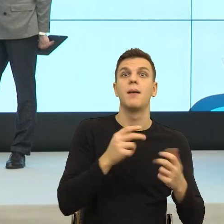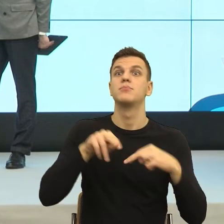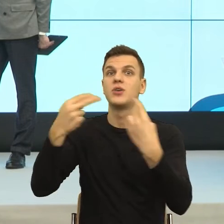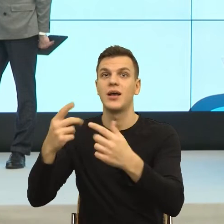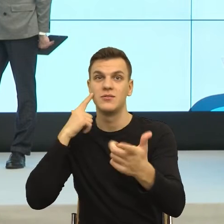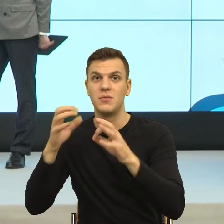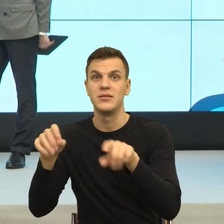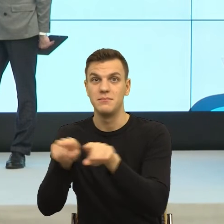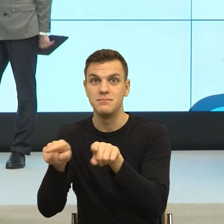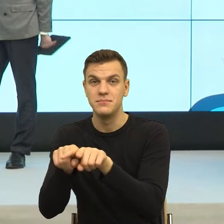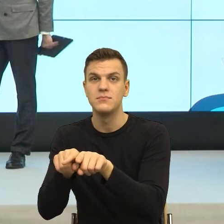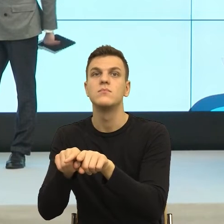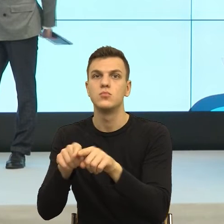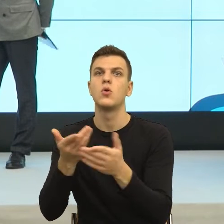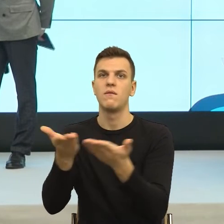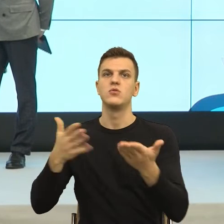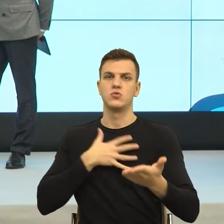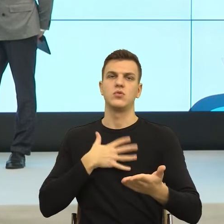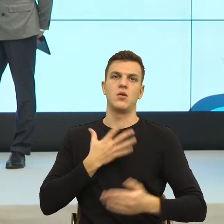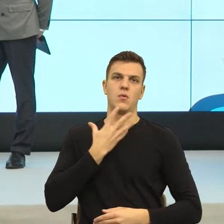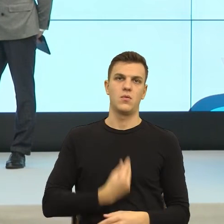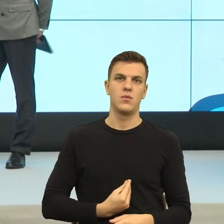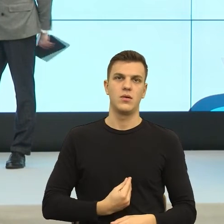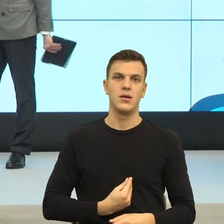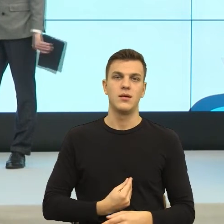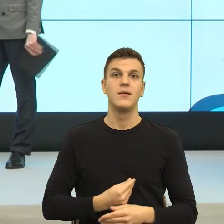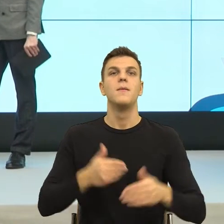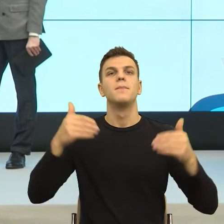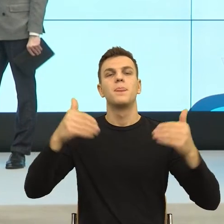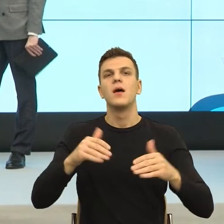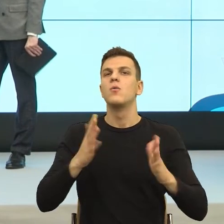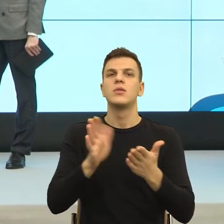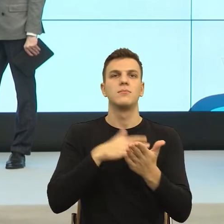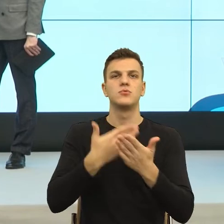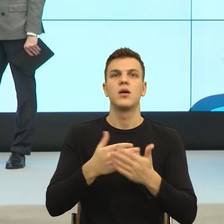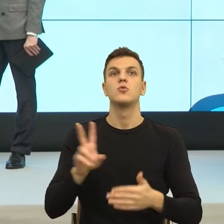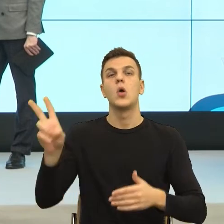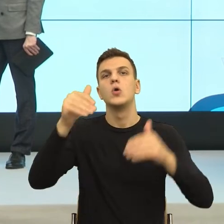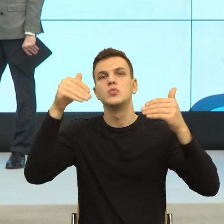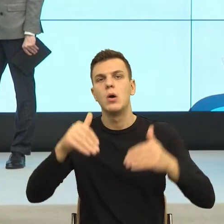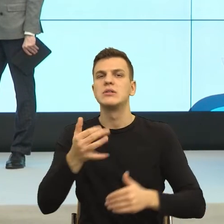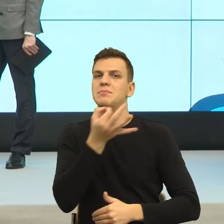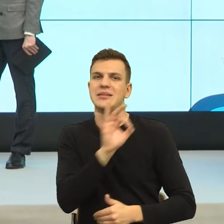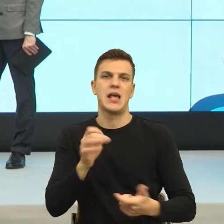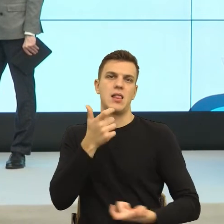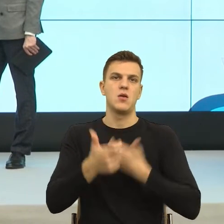Rozumienie, że ktoś może np. specjalnie używać takiego języka, żebym machnęła ręką i podpisała.